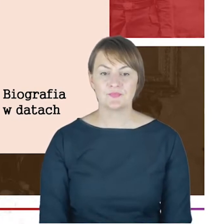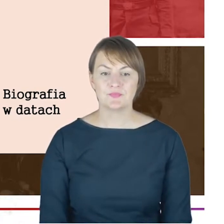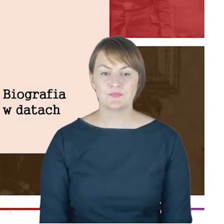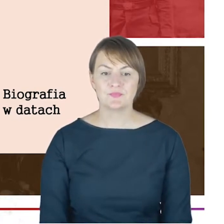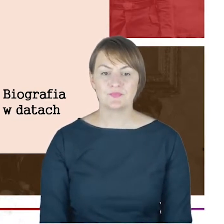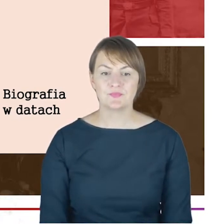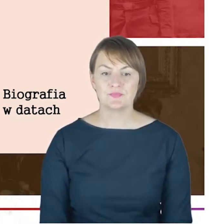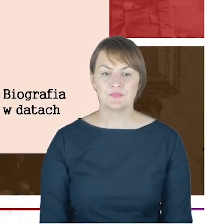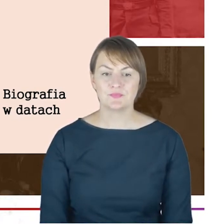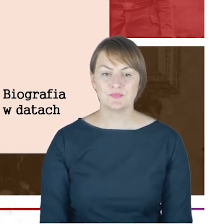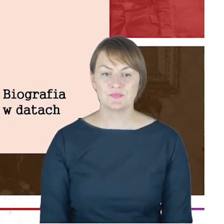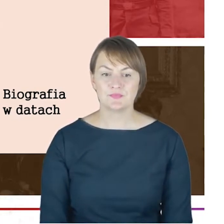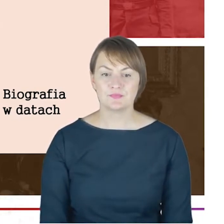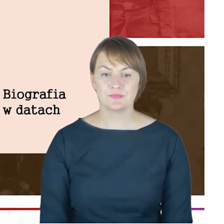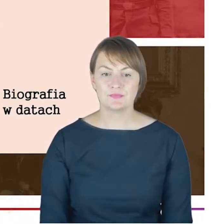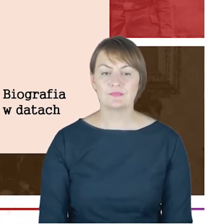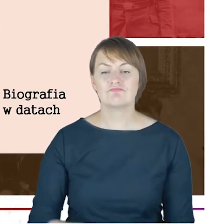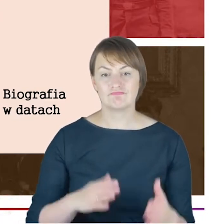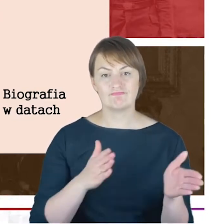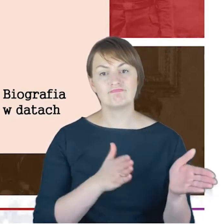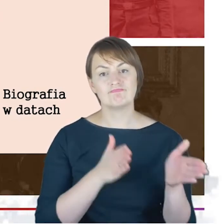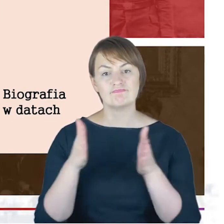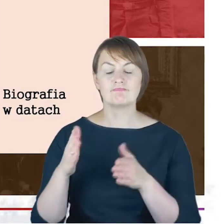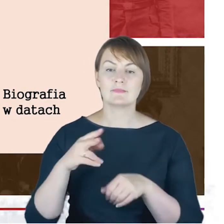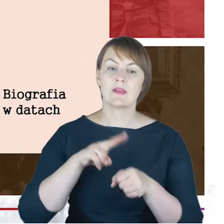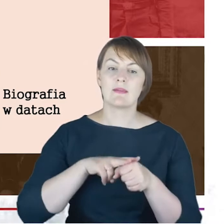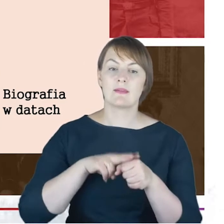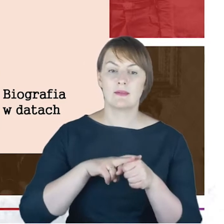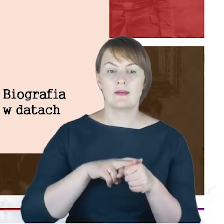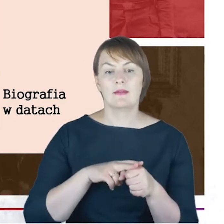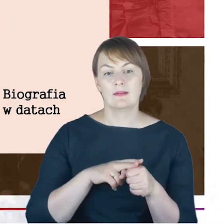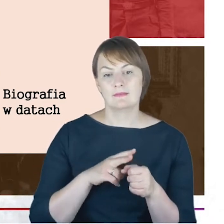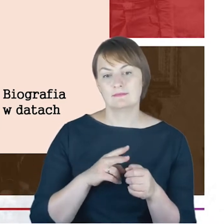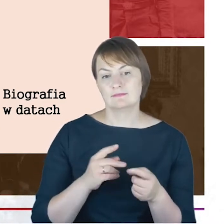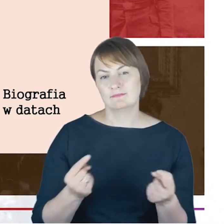daty, takie właściwie ubierające nam w jakąś całość życiorys